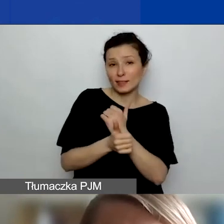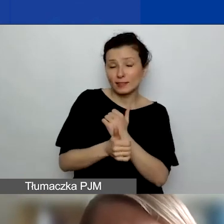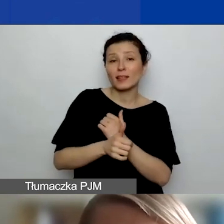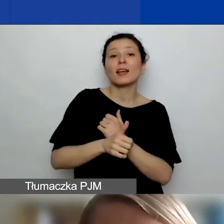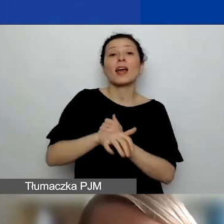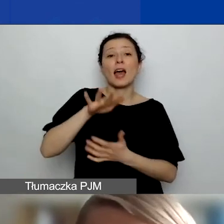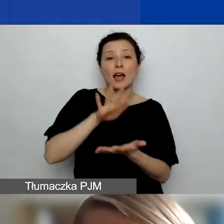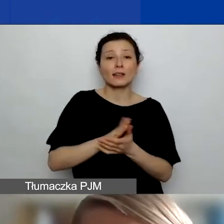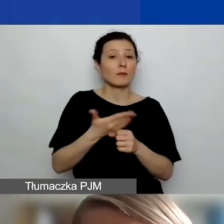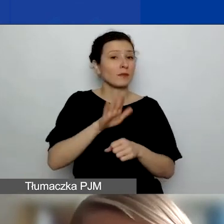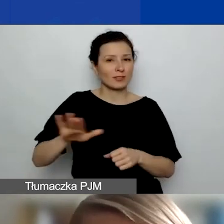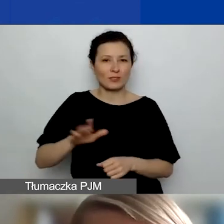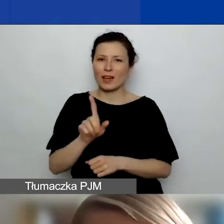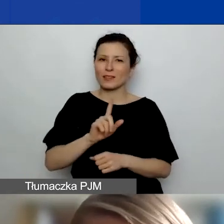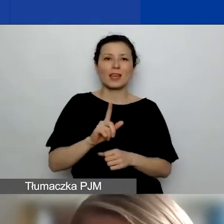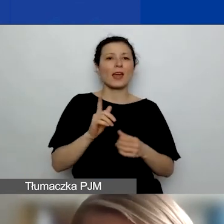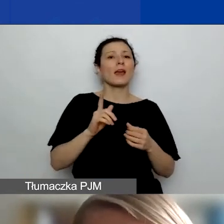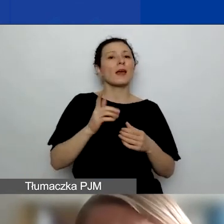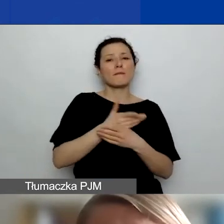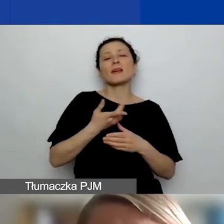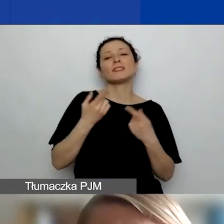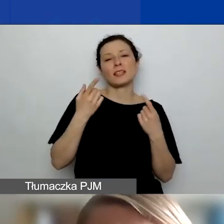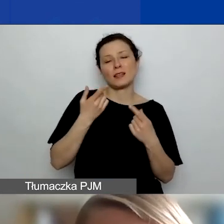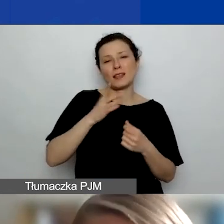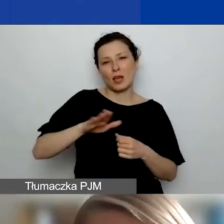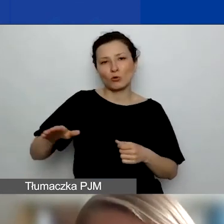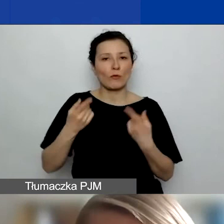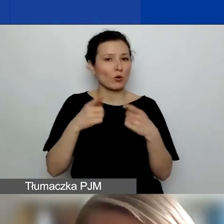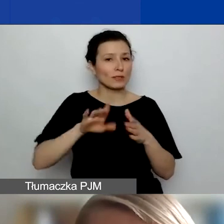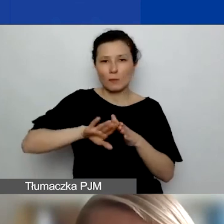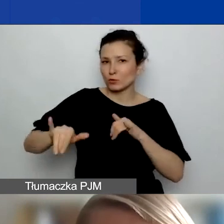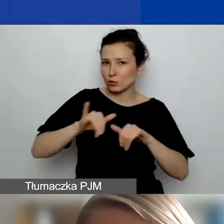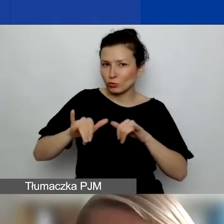Nie np. międzynarodowe organizacje pozarządowe. To ważne rozróżnienie.